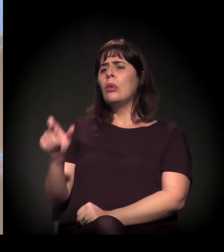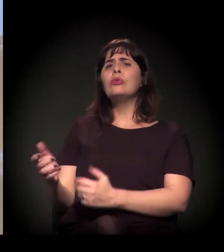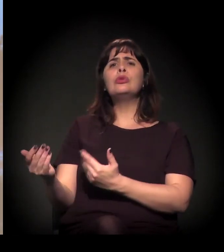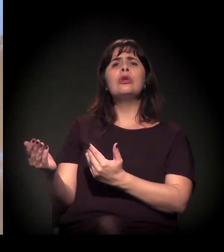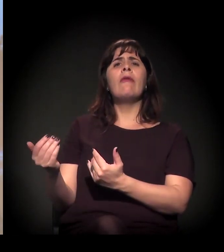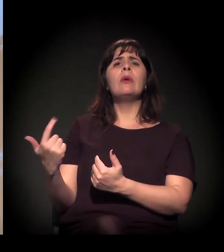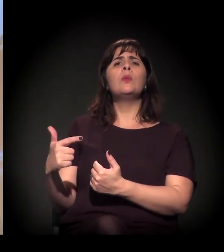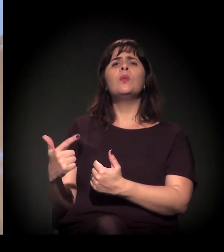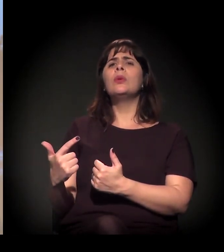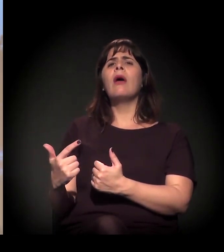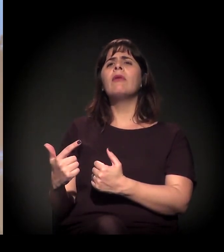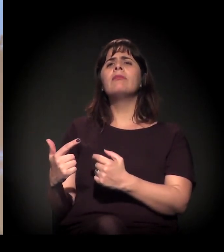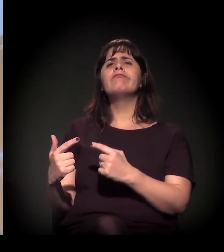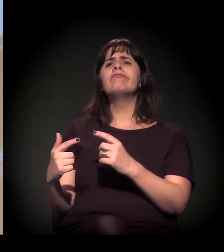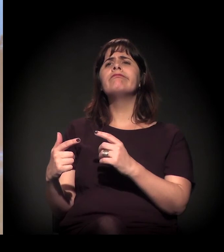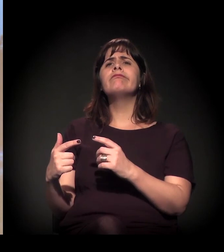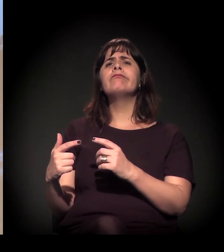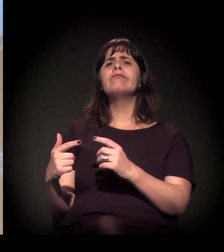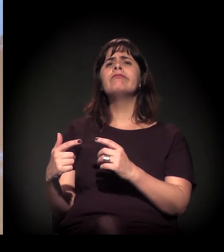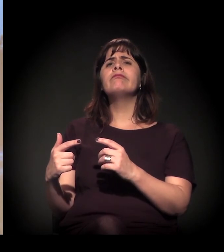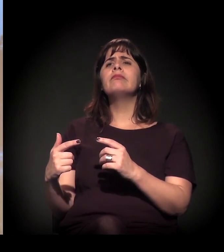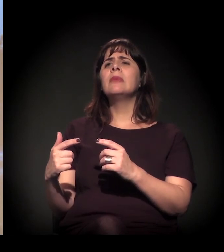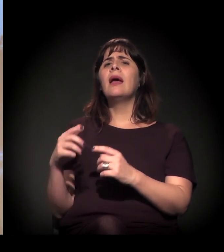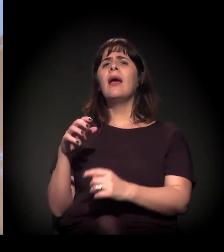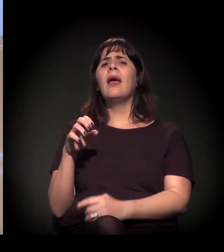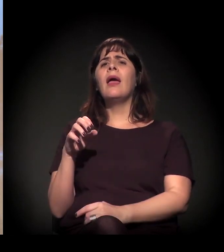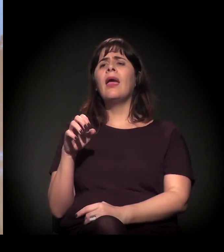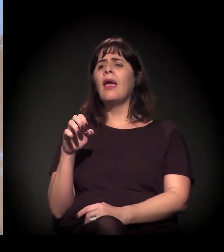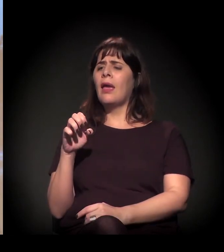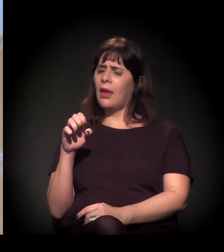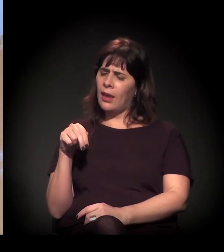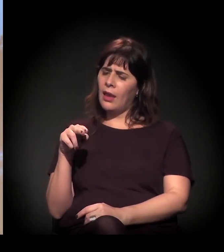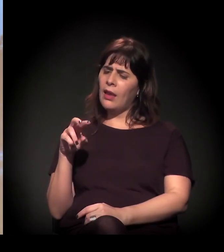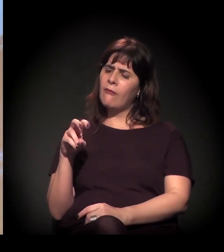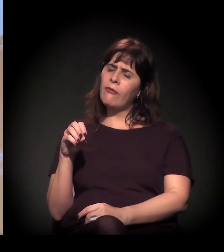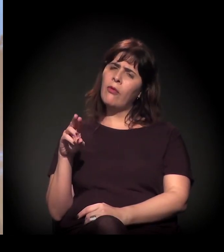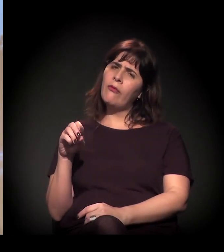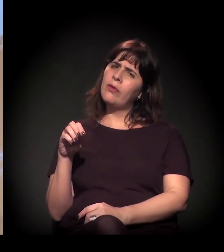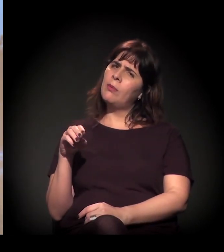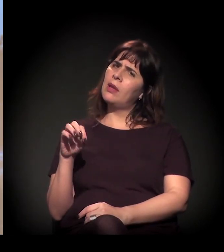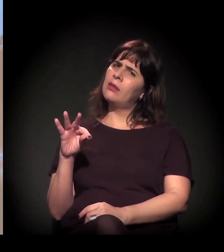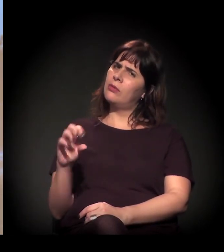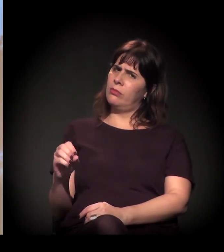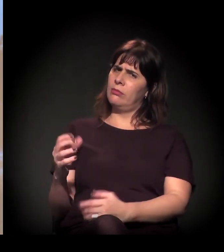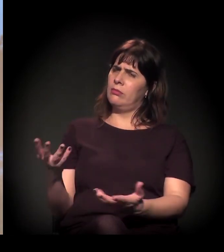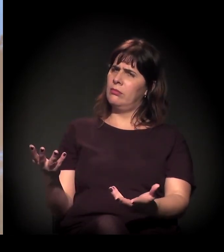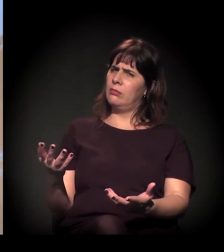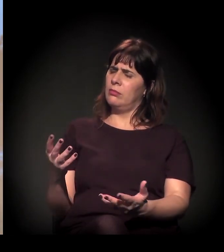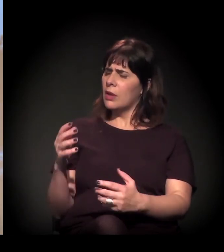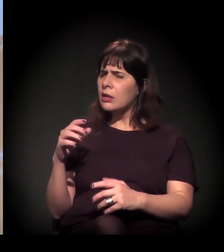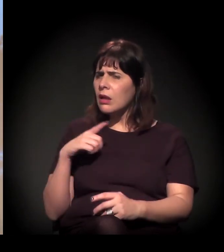Eu acho que a gente precisa começar também a desconstruir essas coisas.